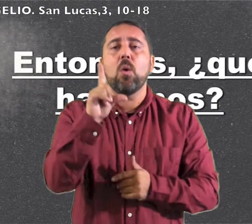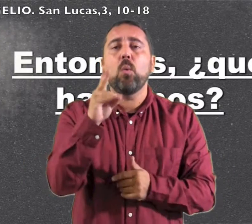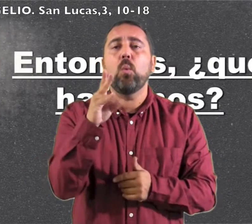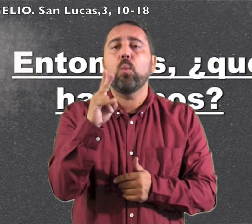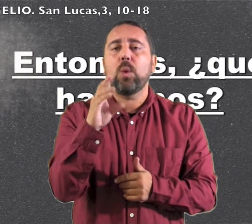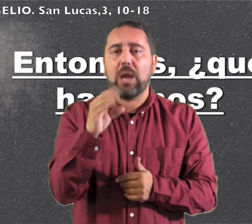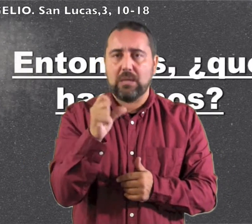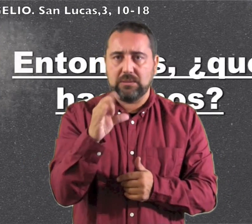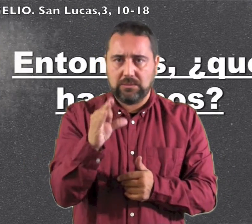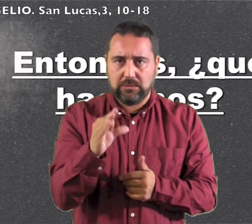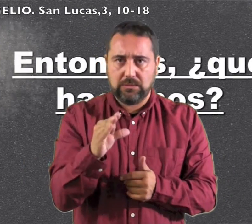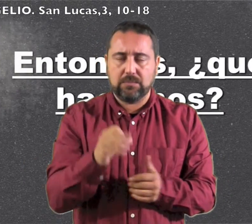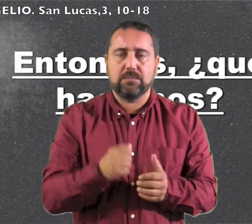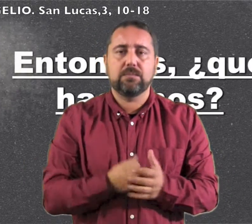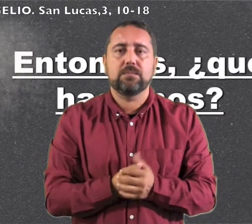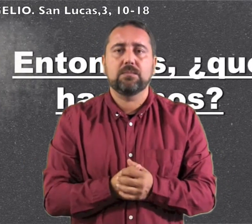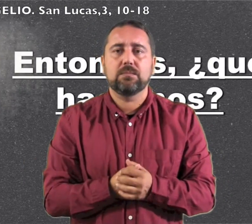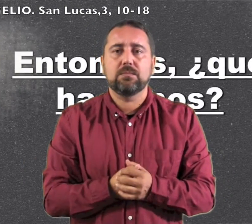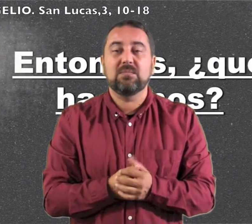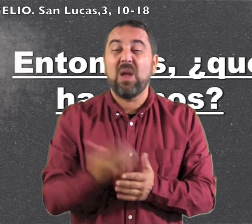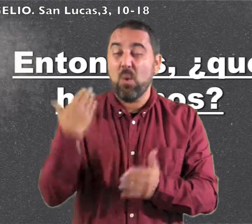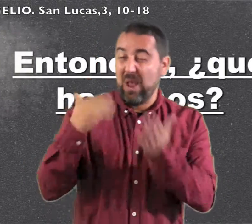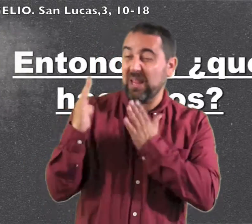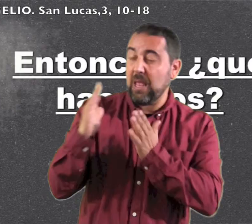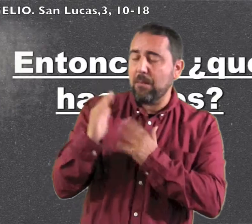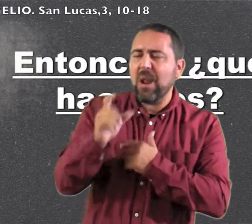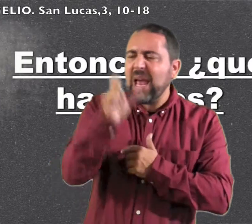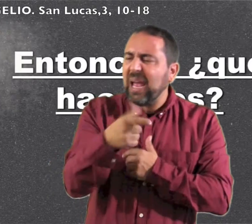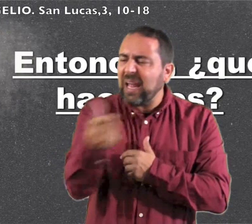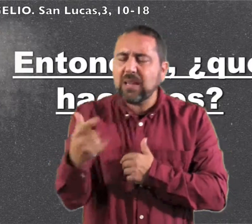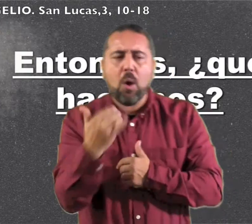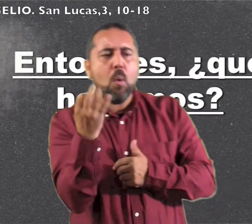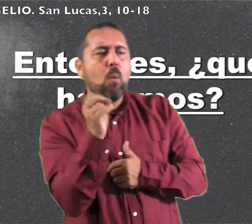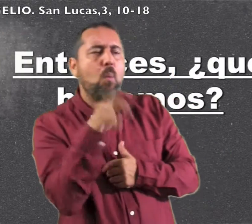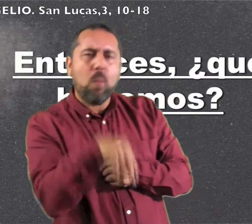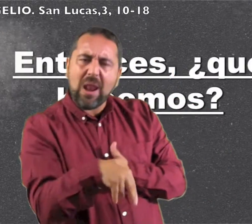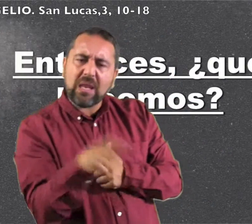Lucas En aquel tiempo